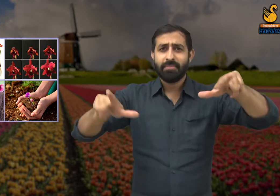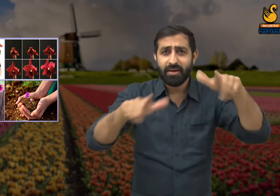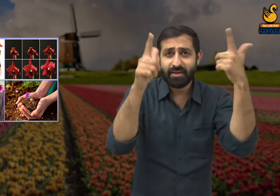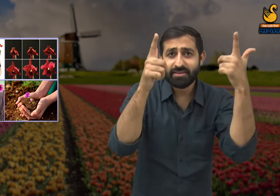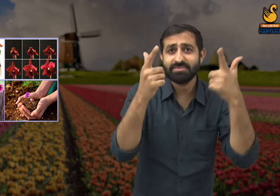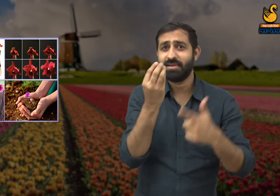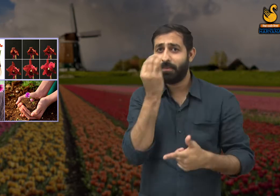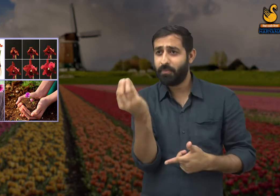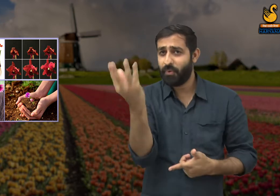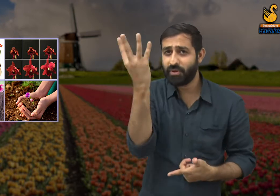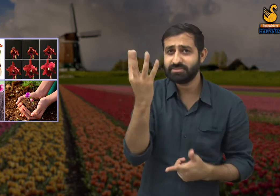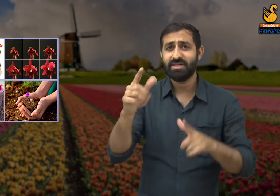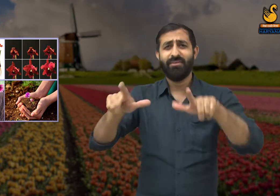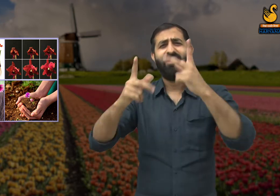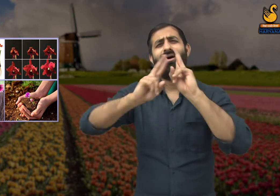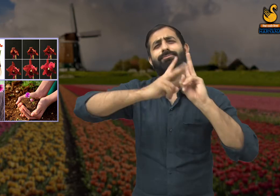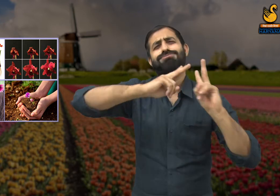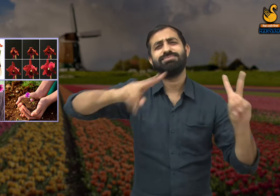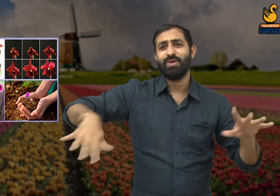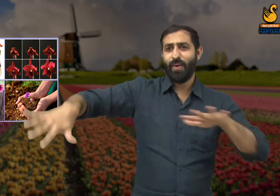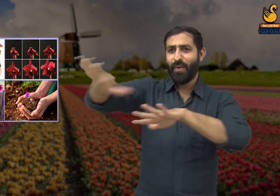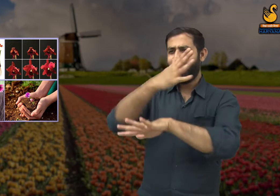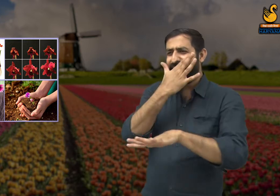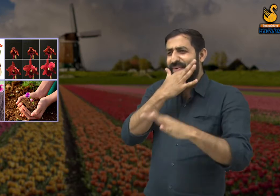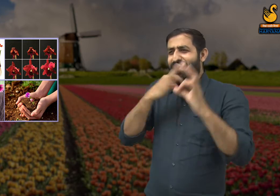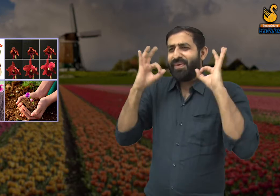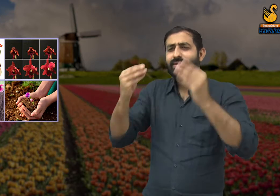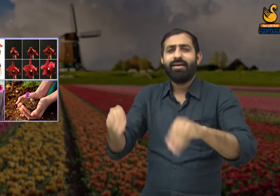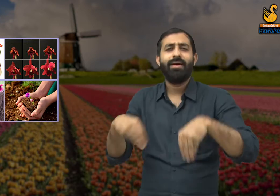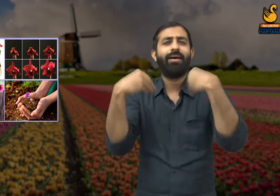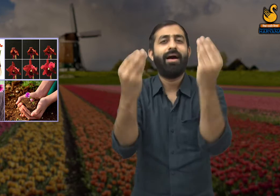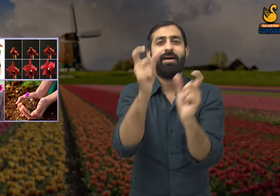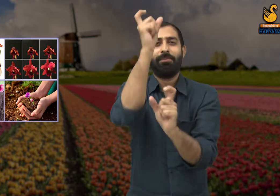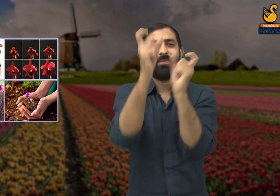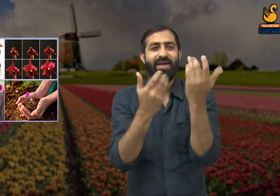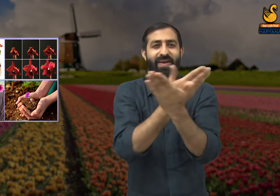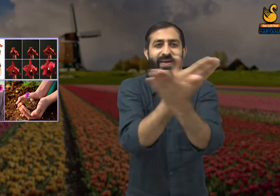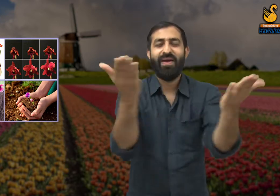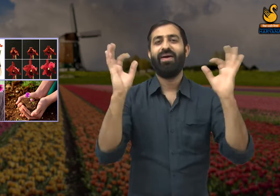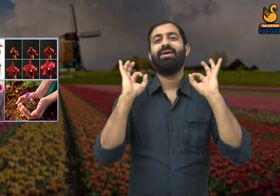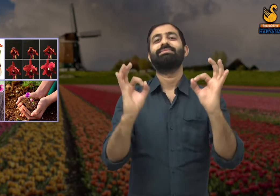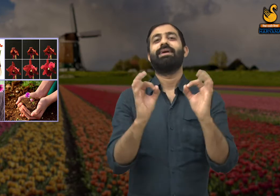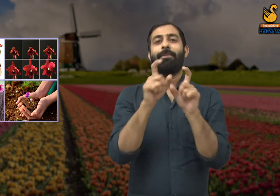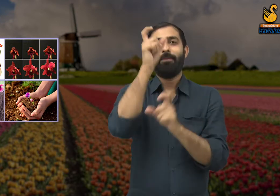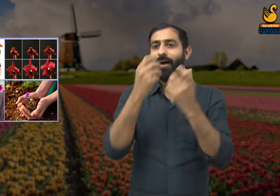और हमारी सुंदरता से ही वसंत ऋतु खूबसूरत लगती है और लोग इस ऋतु का आनंद उठा पाते हैं.